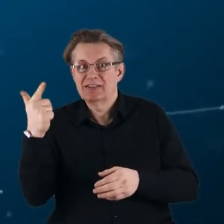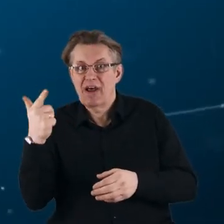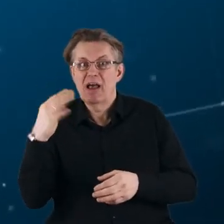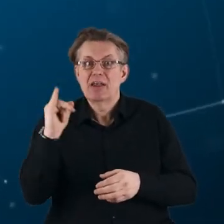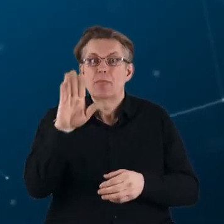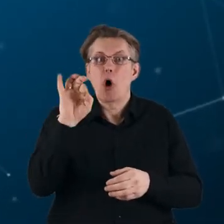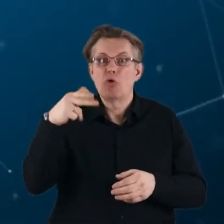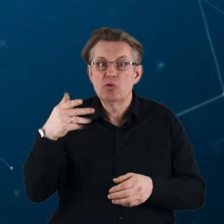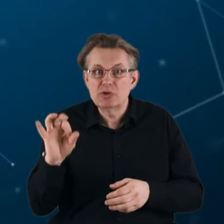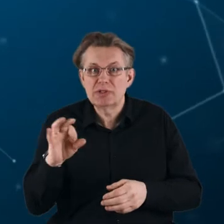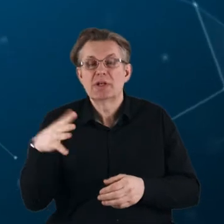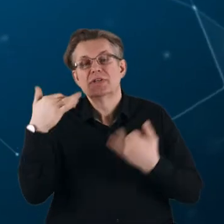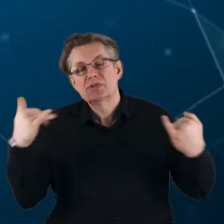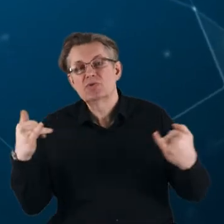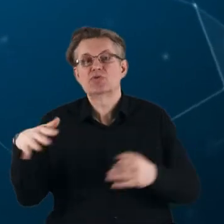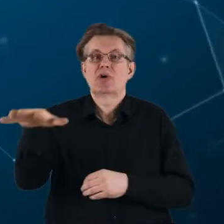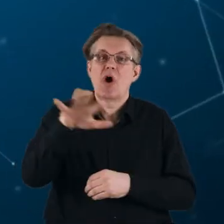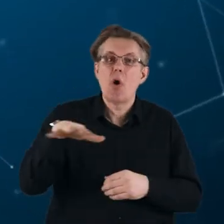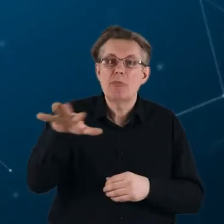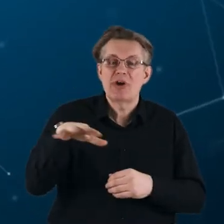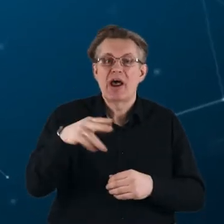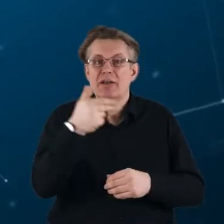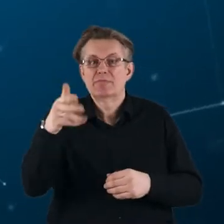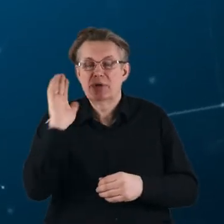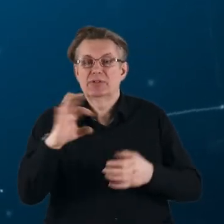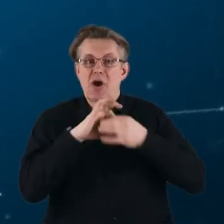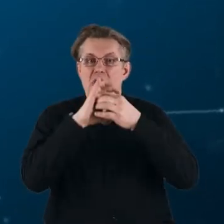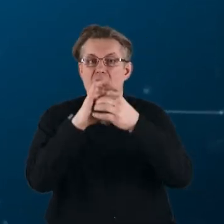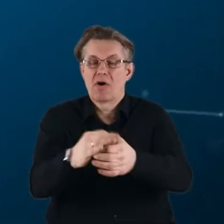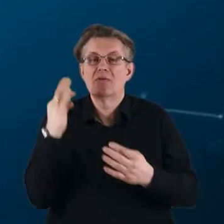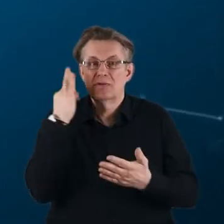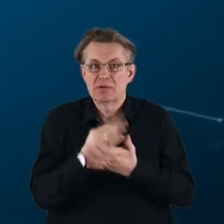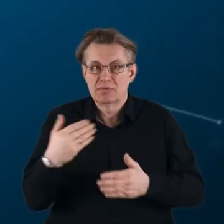W niektórych obszarach tematycznych będą kontynuacją dotychczasowych inicjatyw,